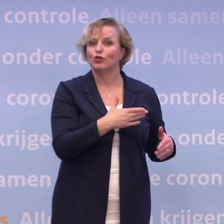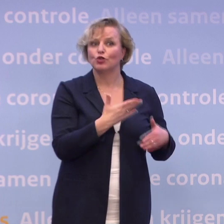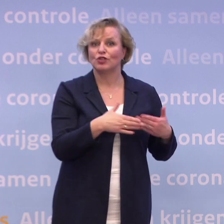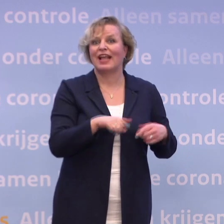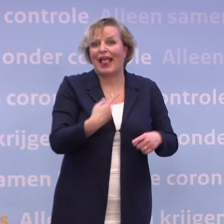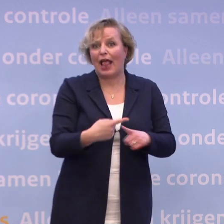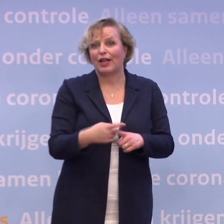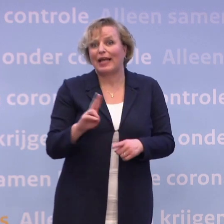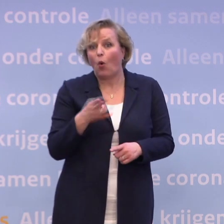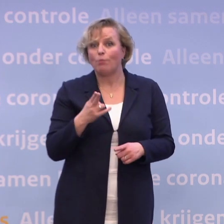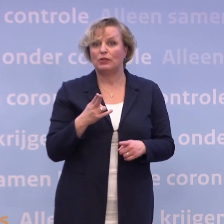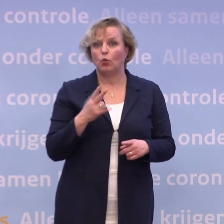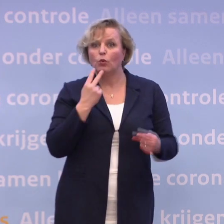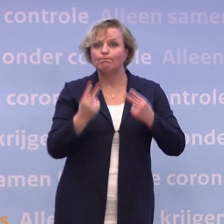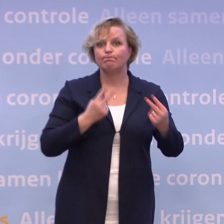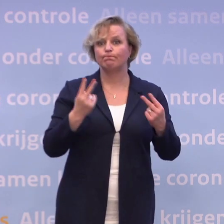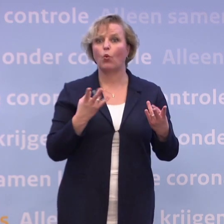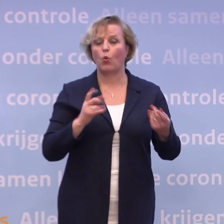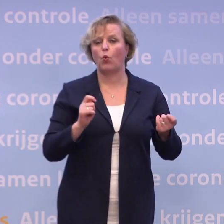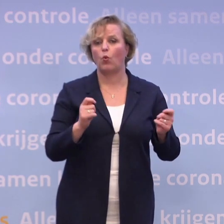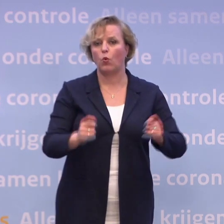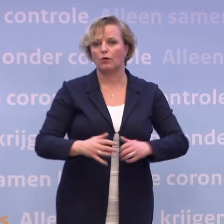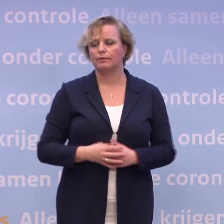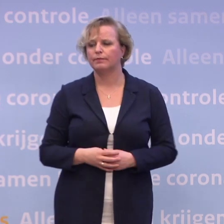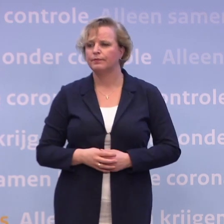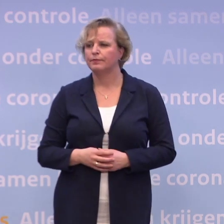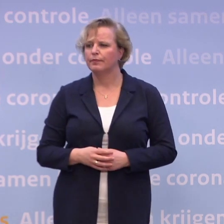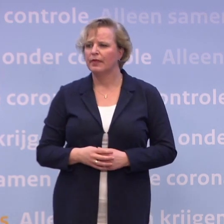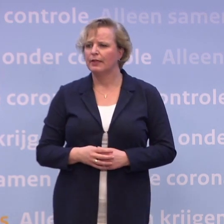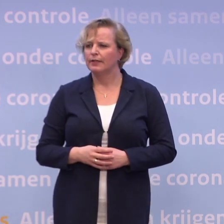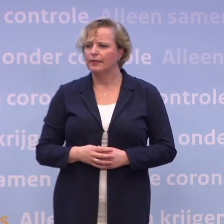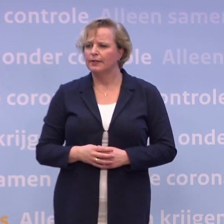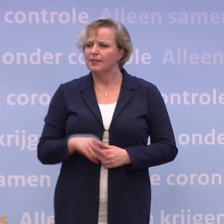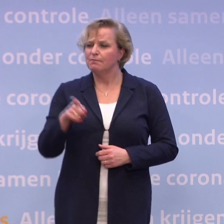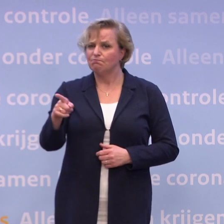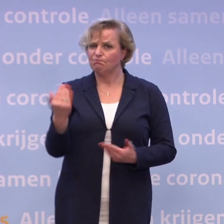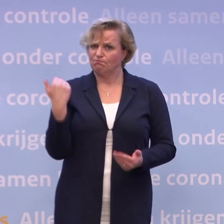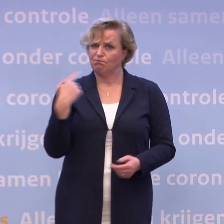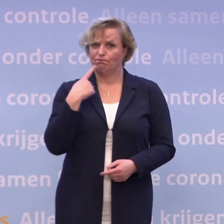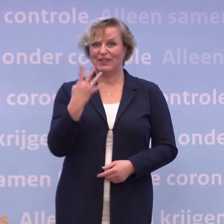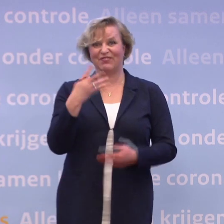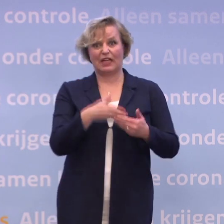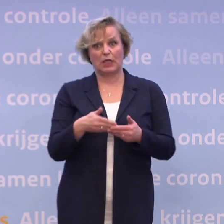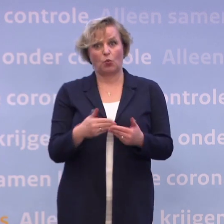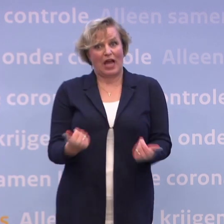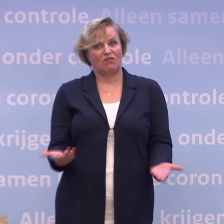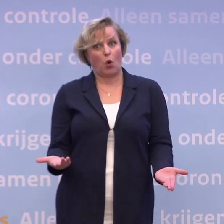En zo zullen we keer op keer flexibel moeten blijven. Was het dan niet erg optimistisch... ...om al die datum van 4 januari te noemen? Want dat is toch wat is blijven hangen...